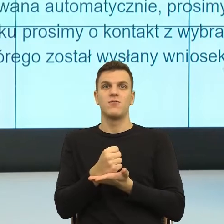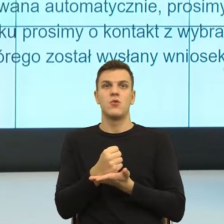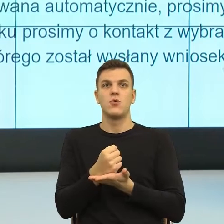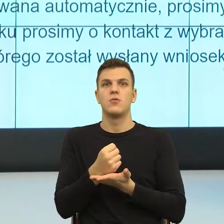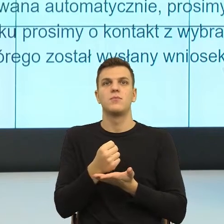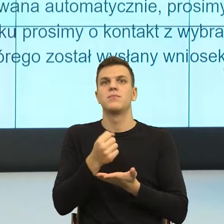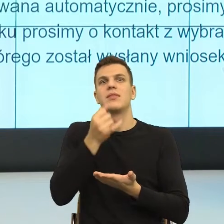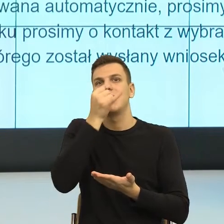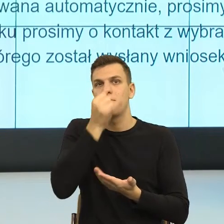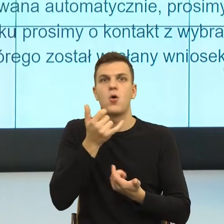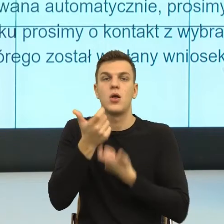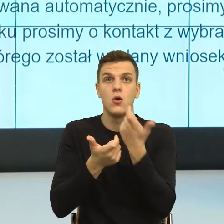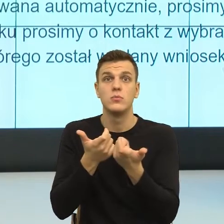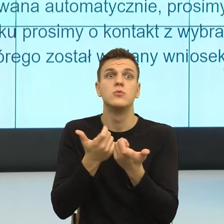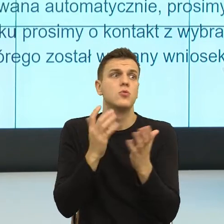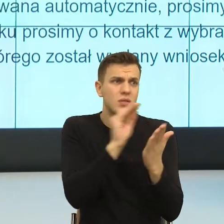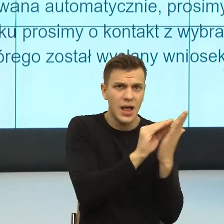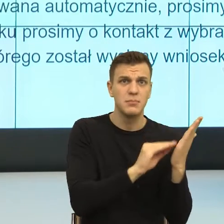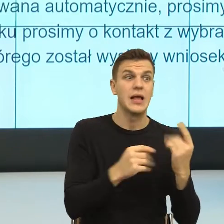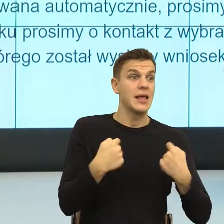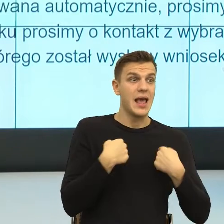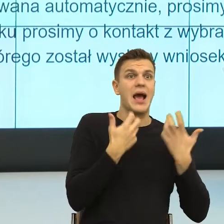Natomiast im bardziej decyzja jest negatywna, bo wiemy, że ona się wiąże